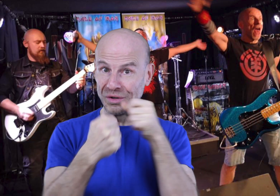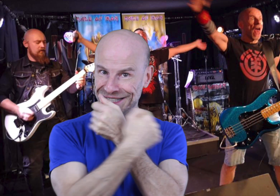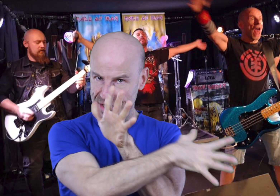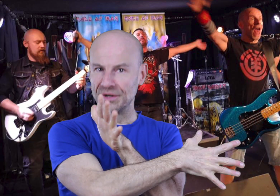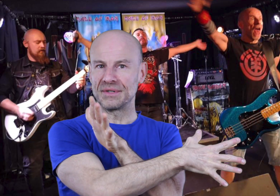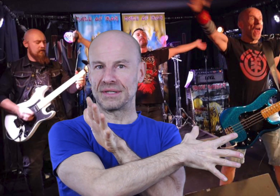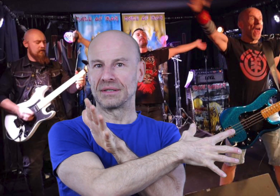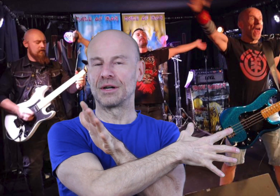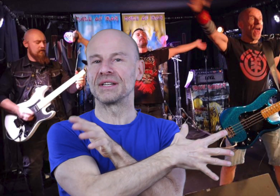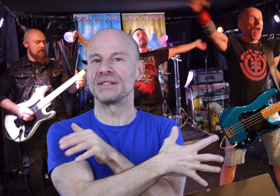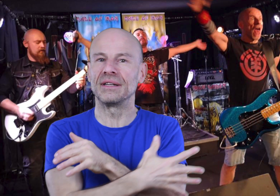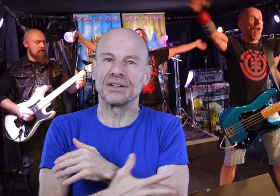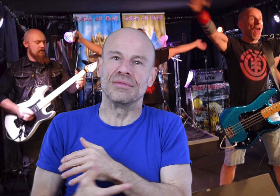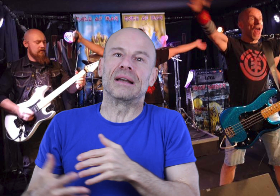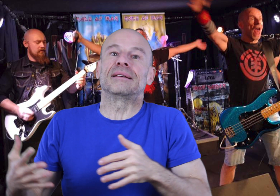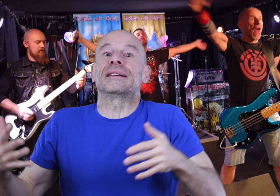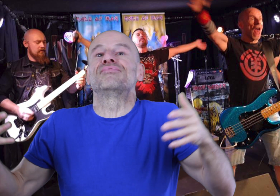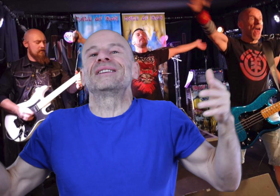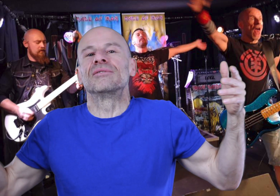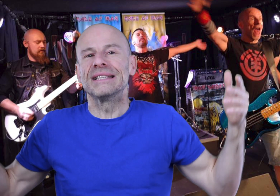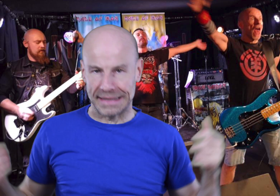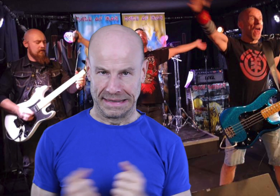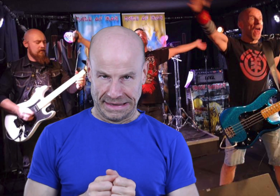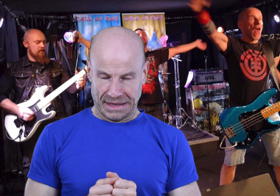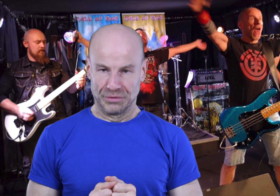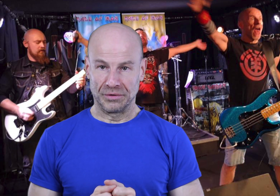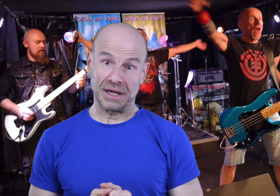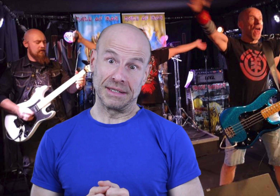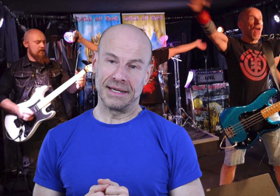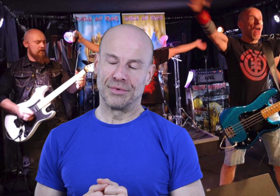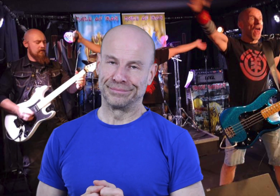d’en dissonance comme la société actuelle et ses buts égoïstes nous font faire quotidiennement.